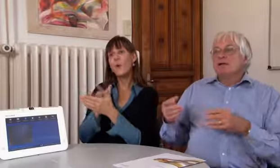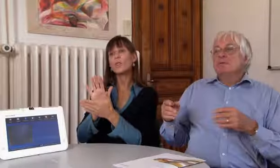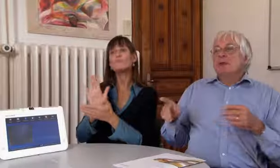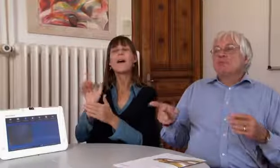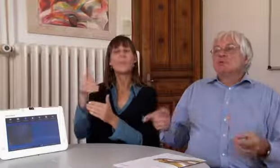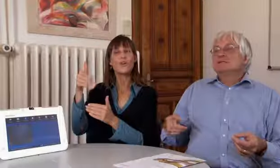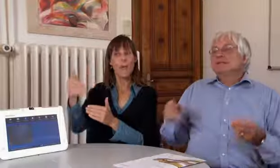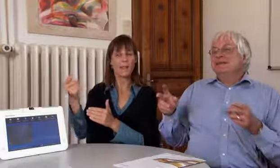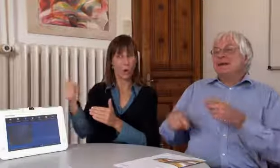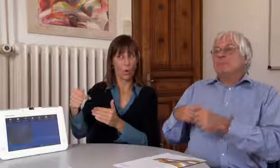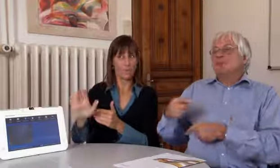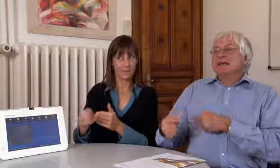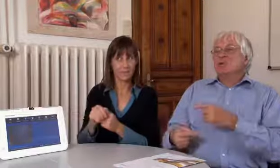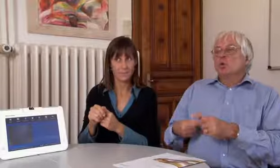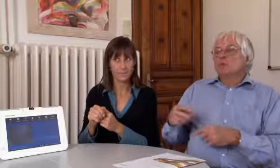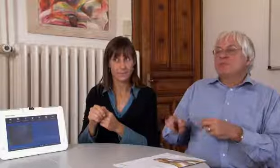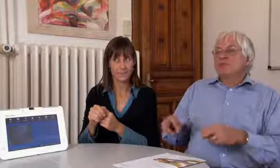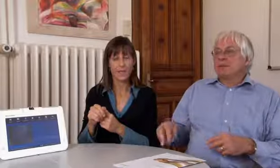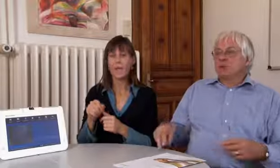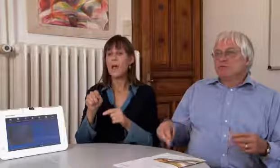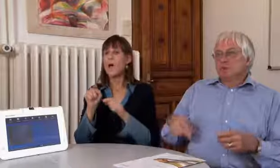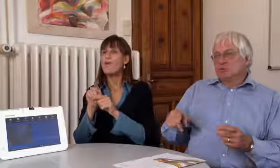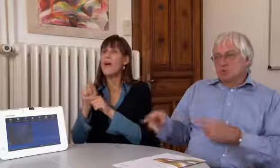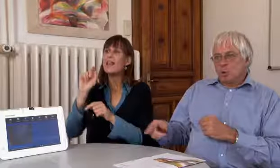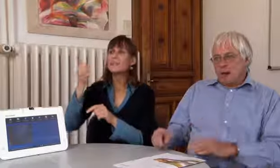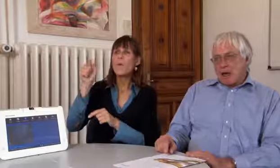Für das iPhone kommt es etwas später,